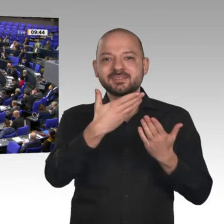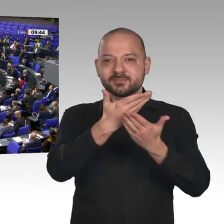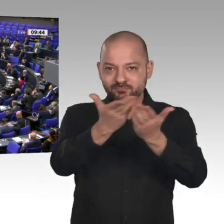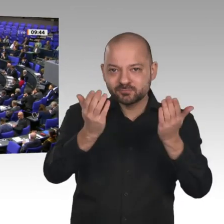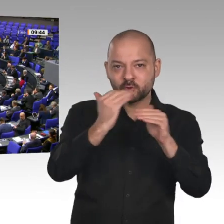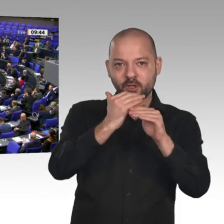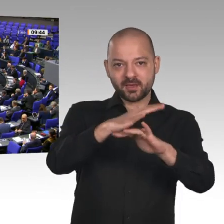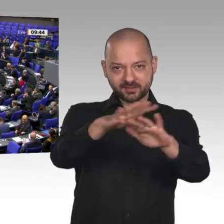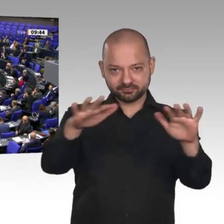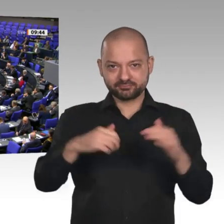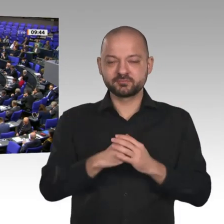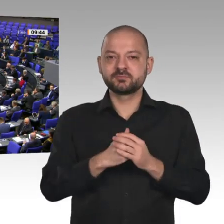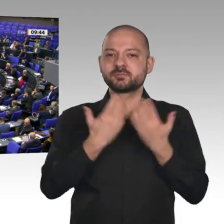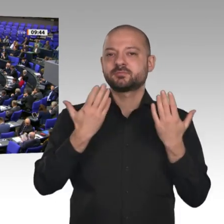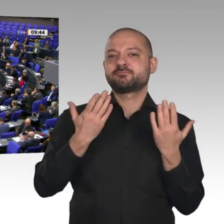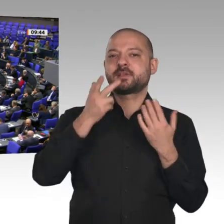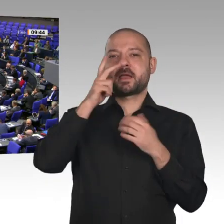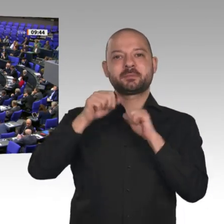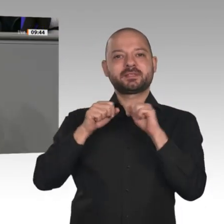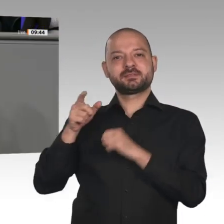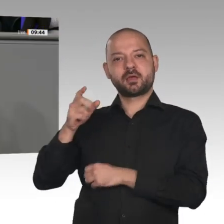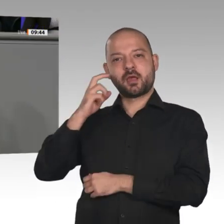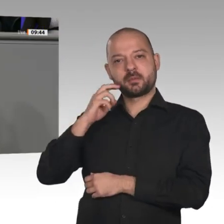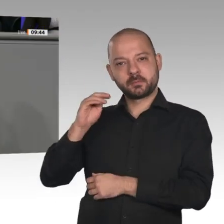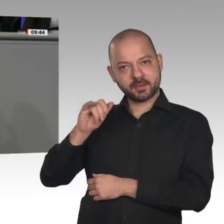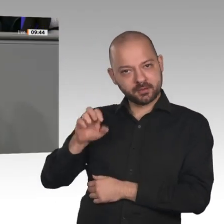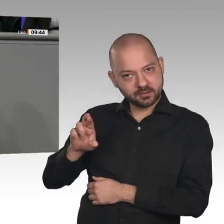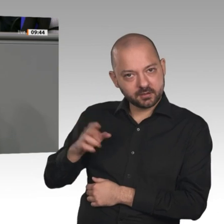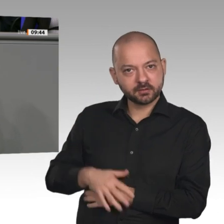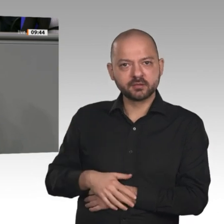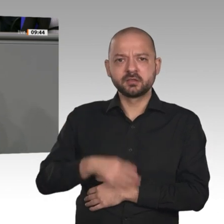Herr Minister Altmaier, Sie haben es eben selbst gesagt: Wenn die Prognosen für das